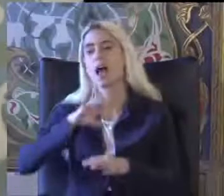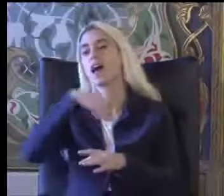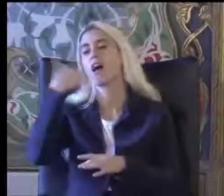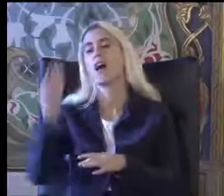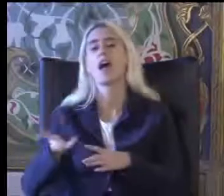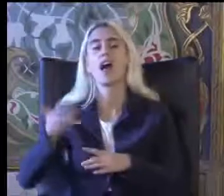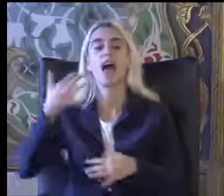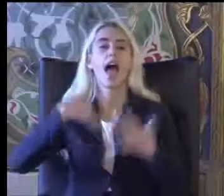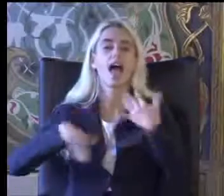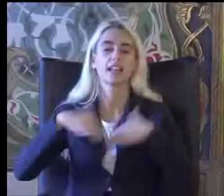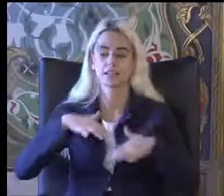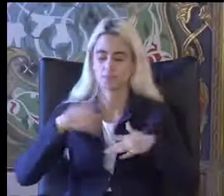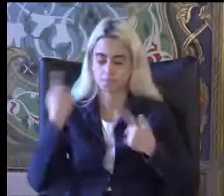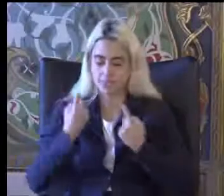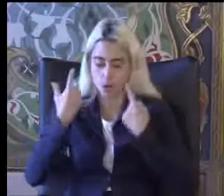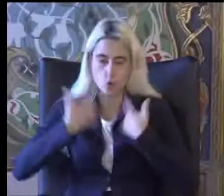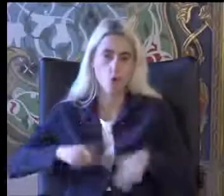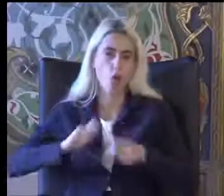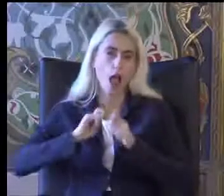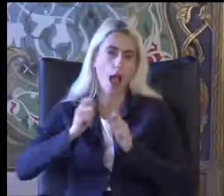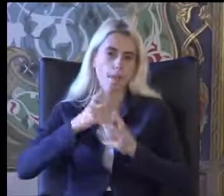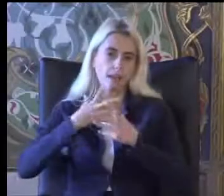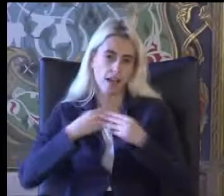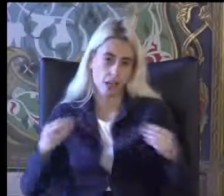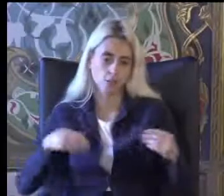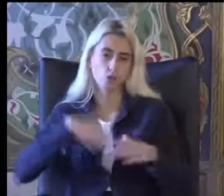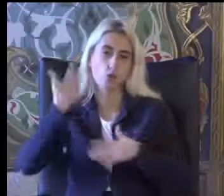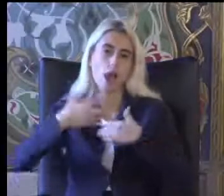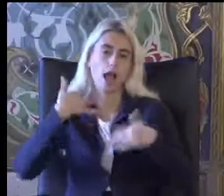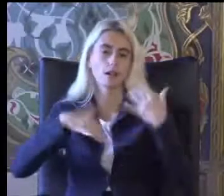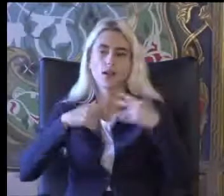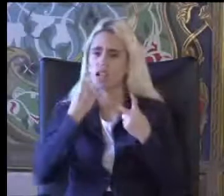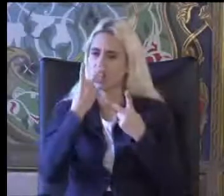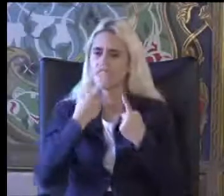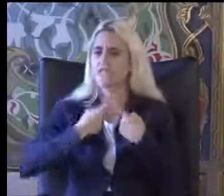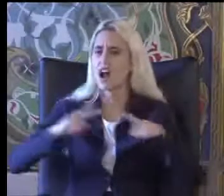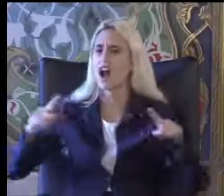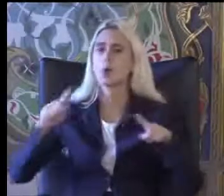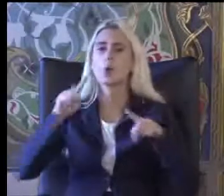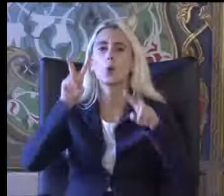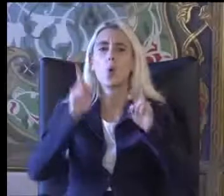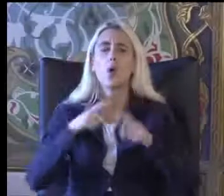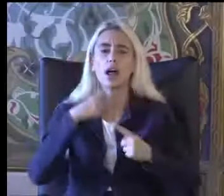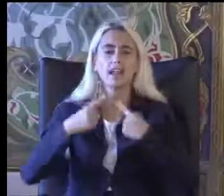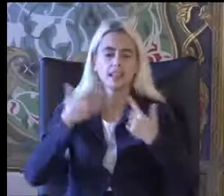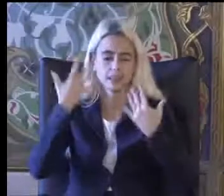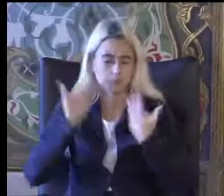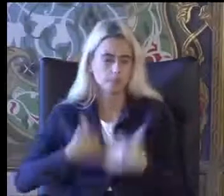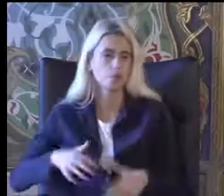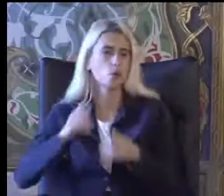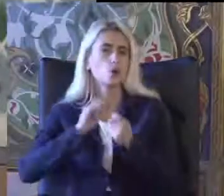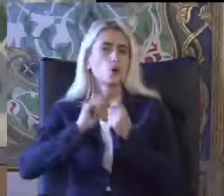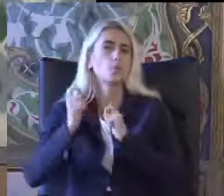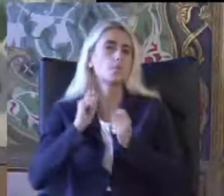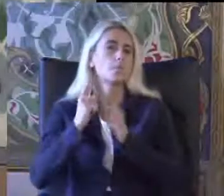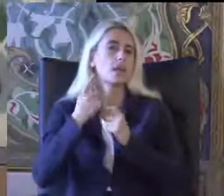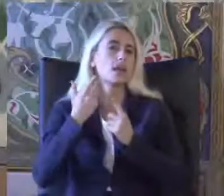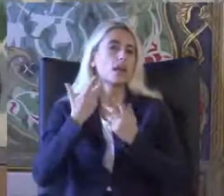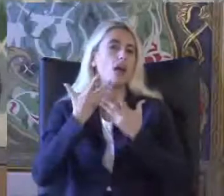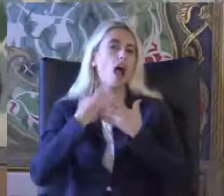Ikisi birbirinden oldukça farklı Konuları ifade ediyor Eğitimi daha çok Bedenle ilgili yapılardan